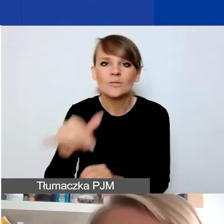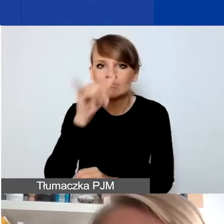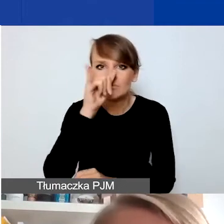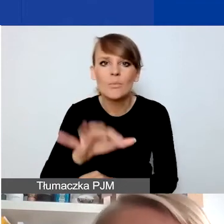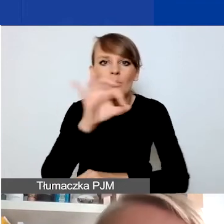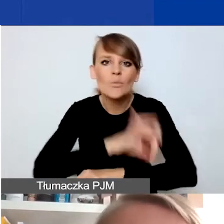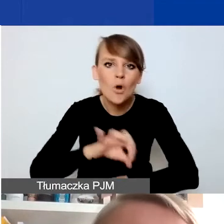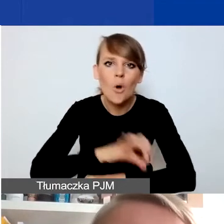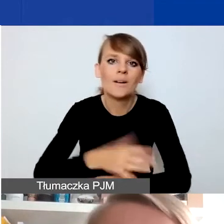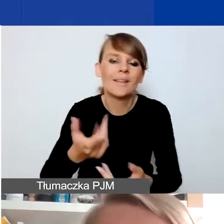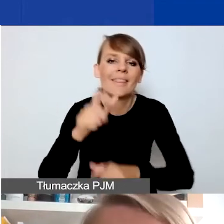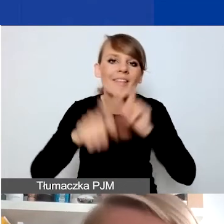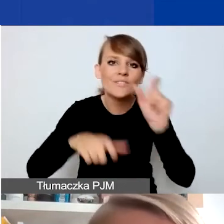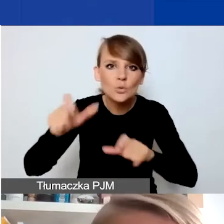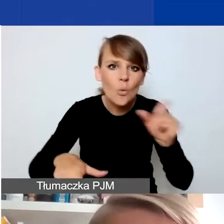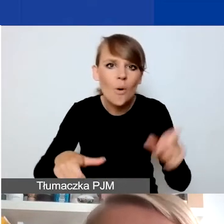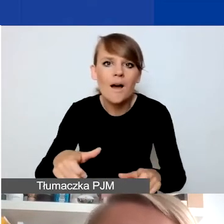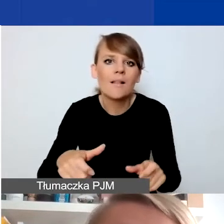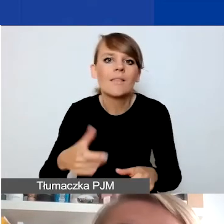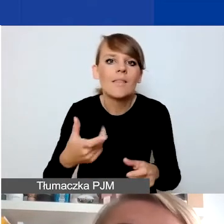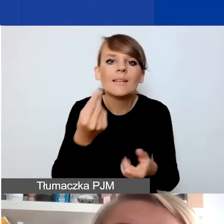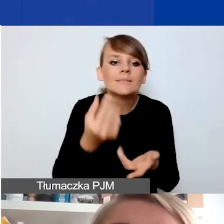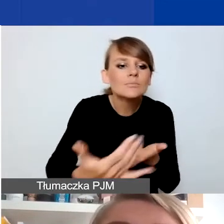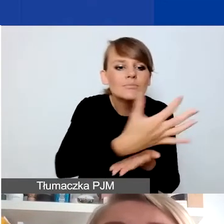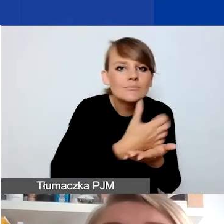na indywidualne zbiórki na rzecz jakichś osób,